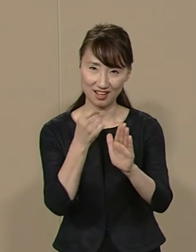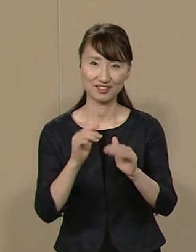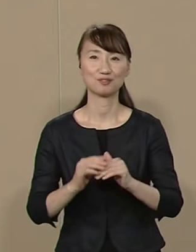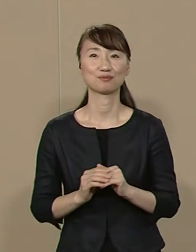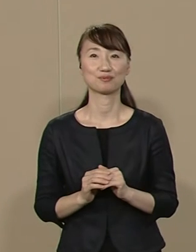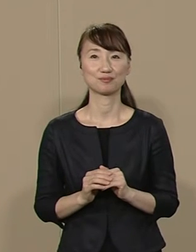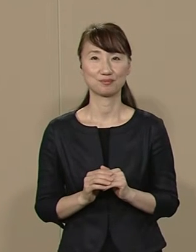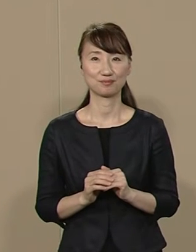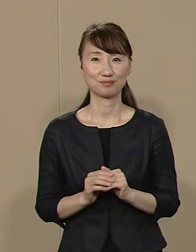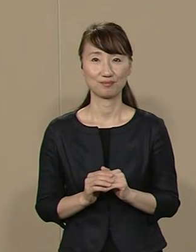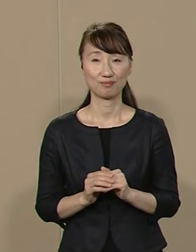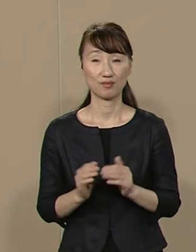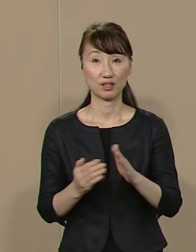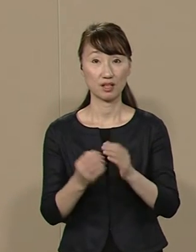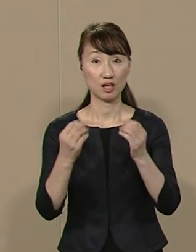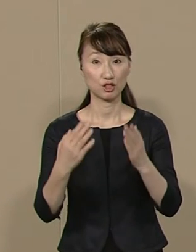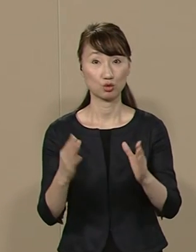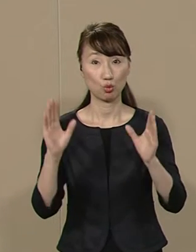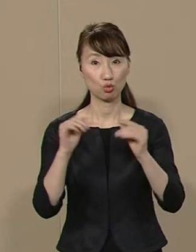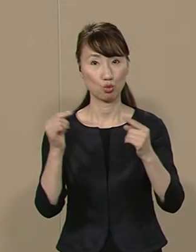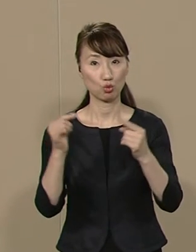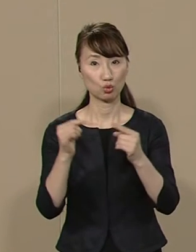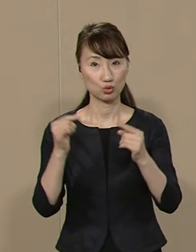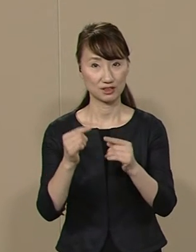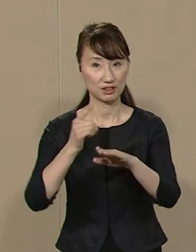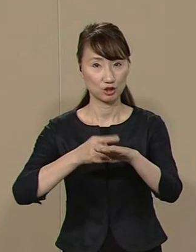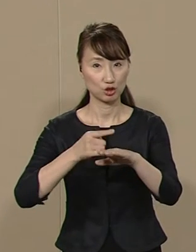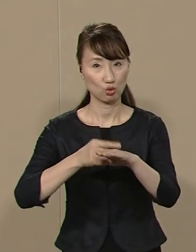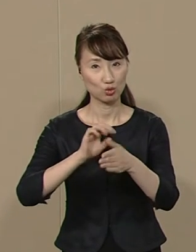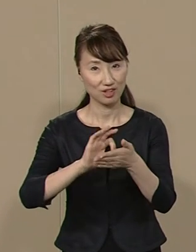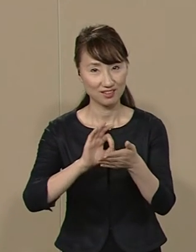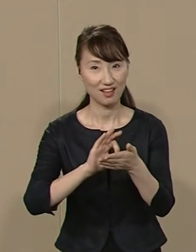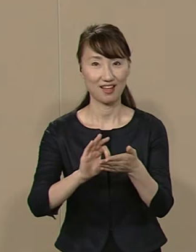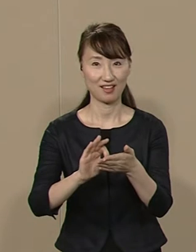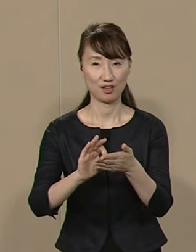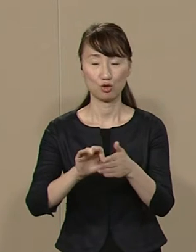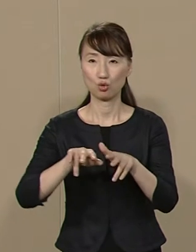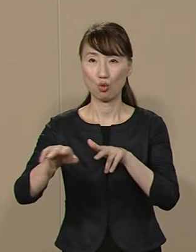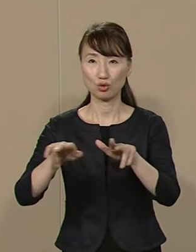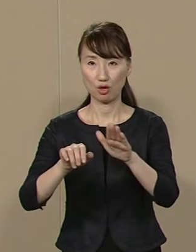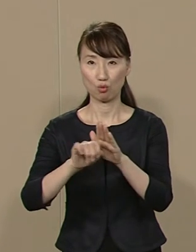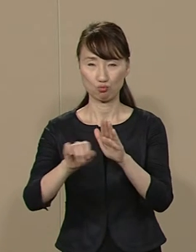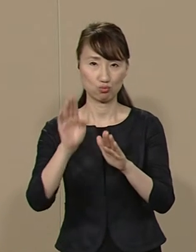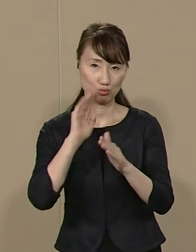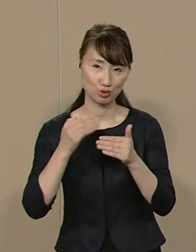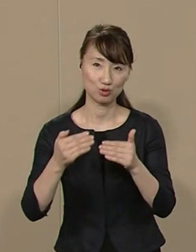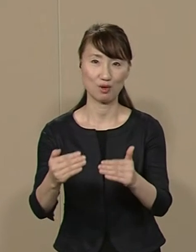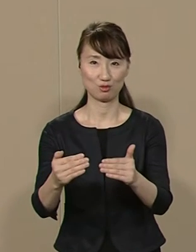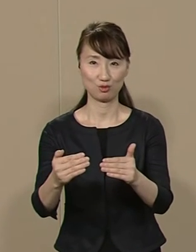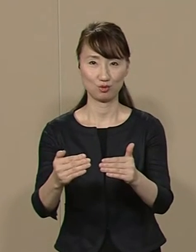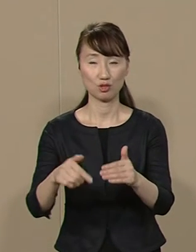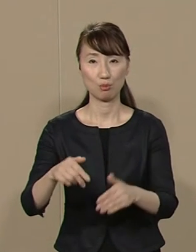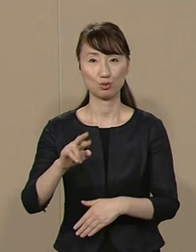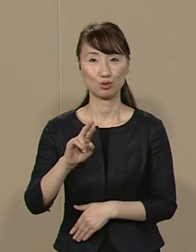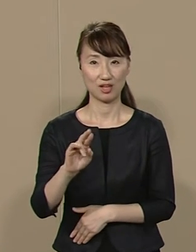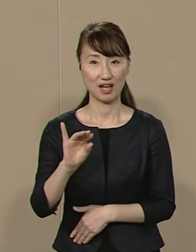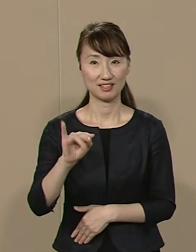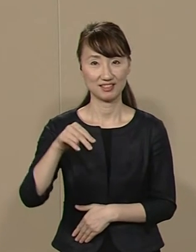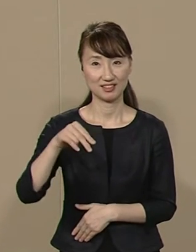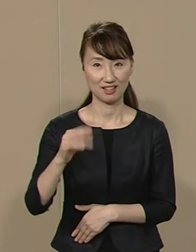最新の情報通信技術などを 活用して行政を効率化し プラチナ首都を創造します